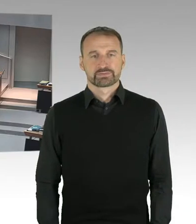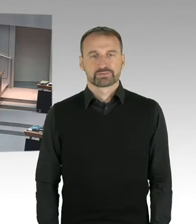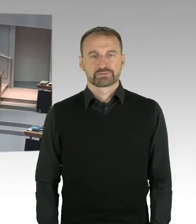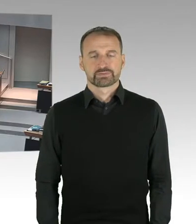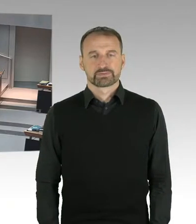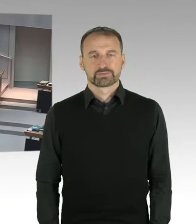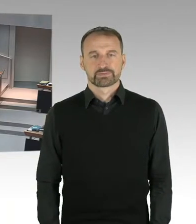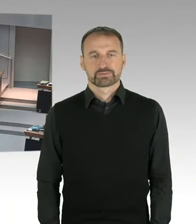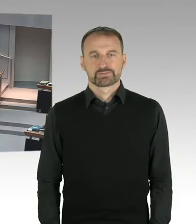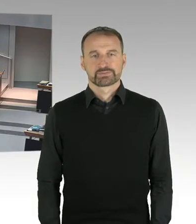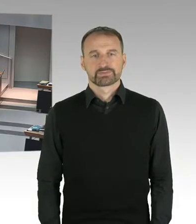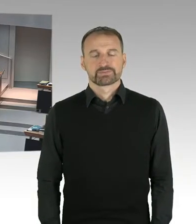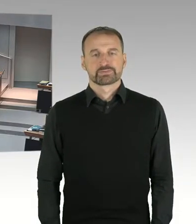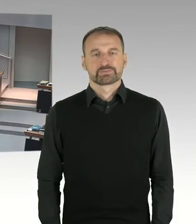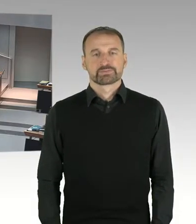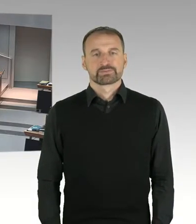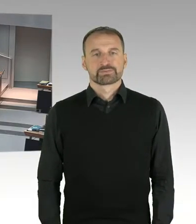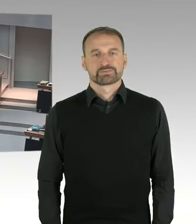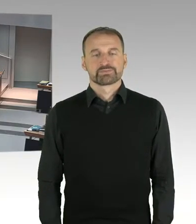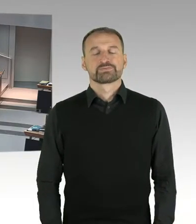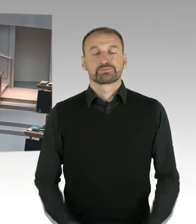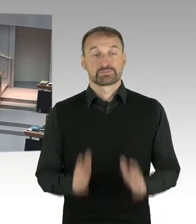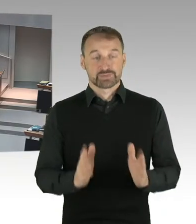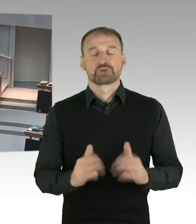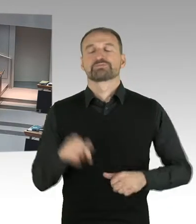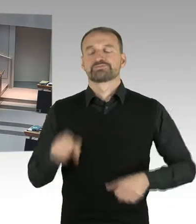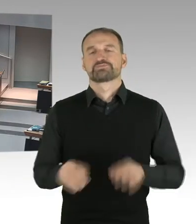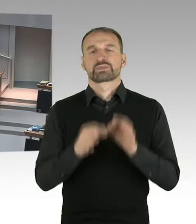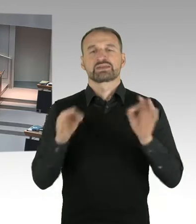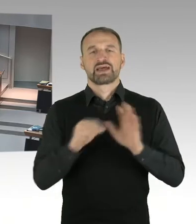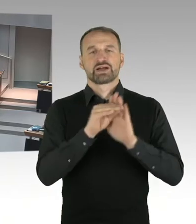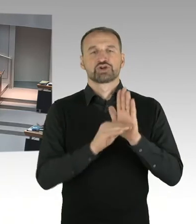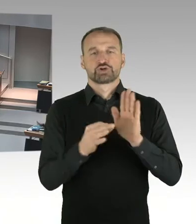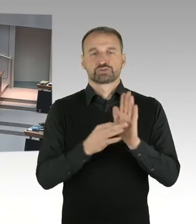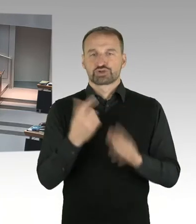(Präsidium) Ich rufe die Fragestunde auf. Nun können mündliche Fragen an den Senat gerichtet werden.